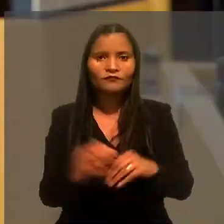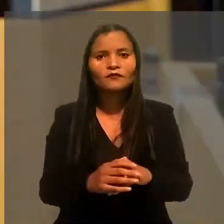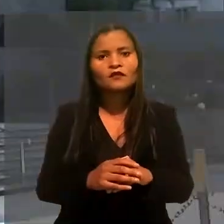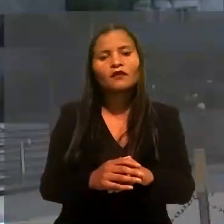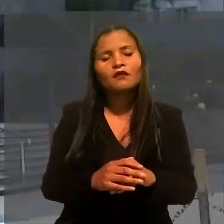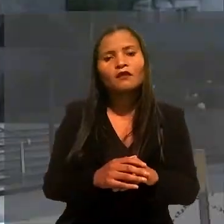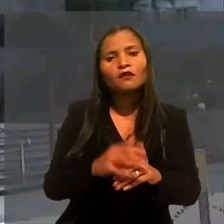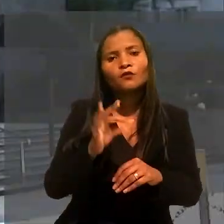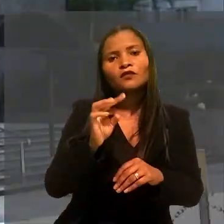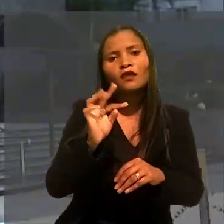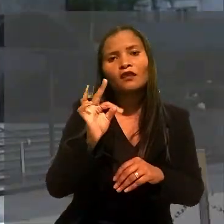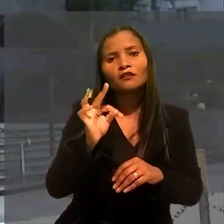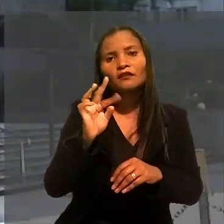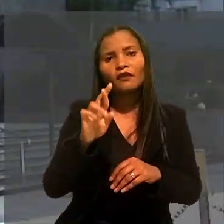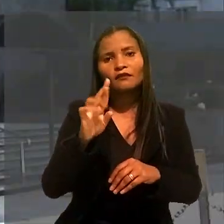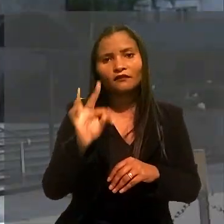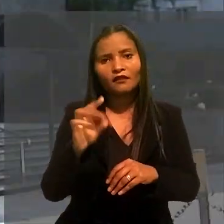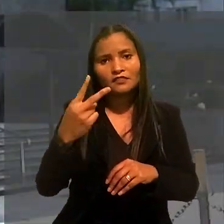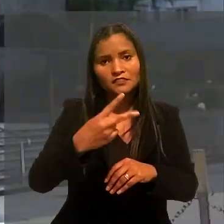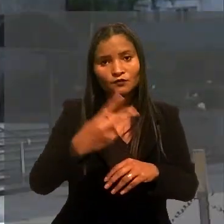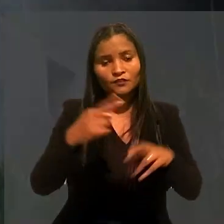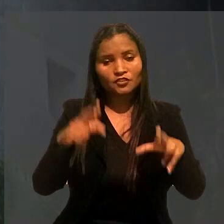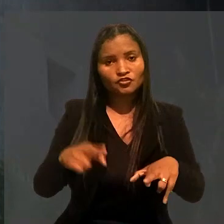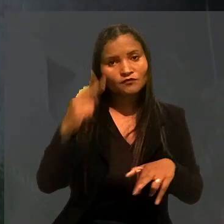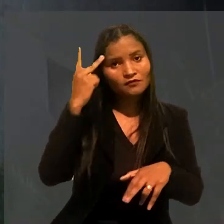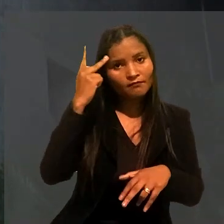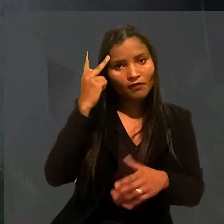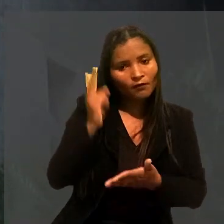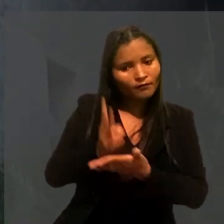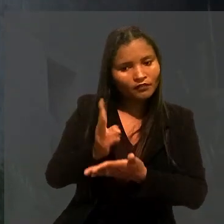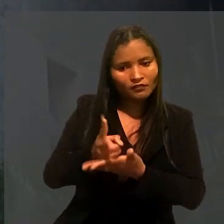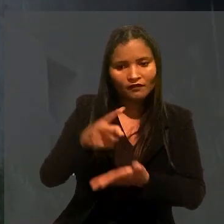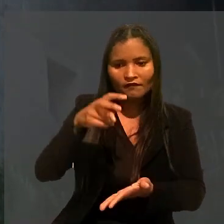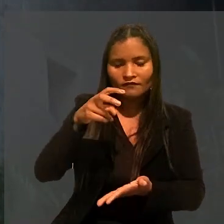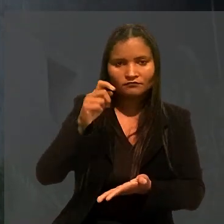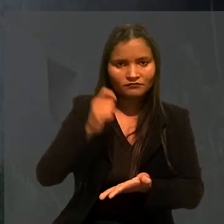O Tribunal Regional do Trabalho da 2ª Região (SP) manteve a sentença.